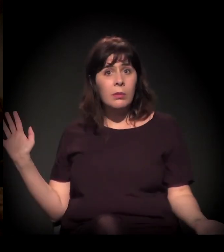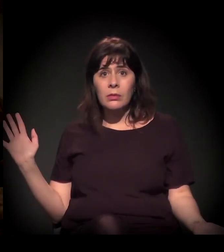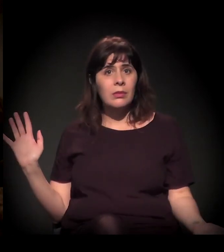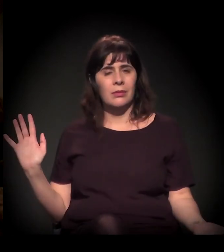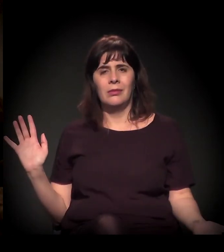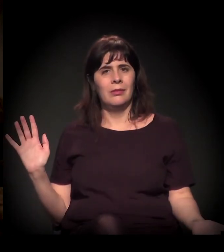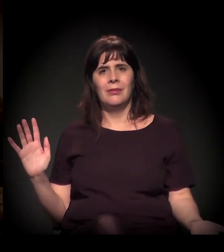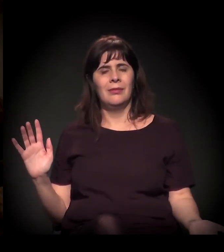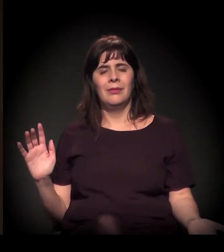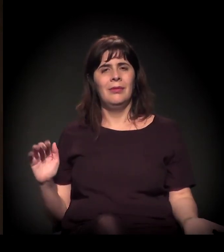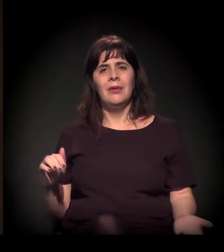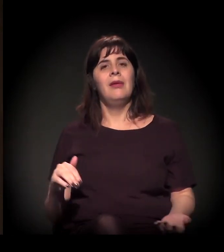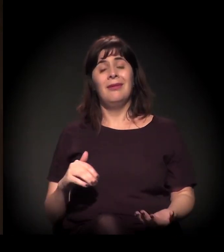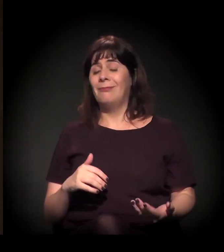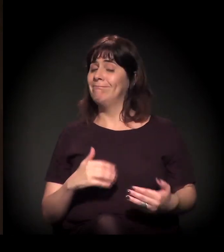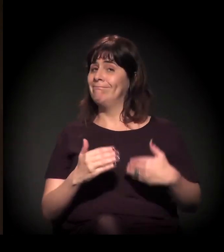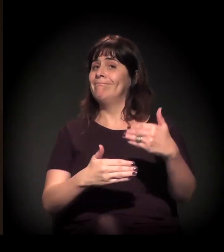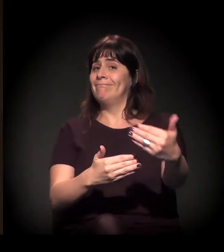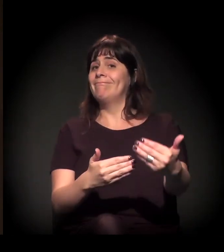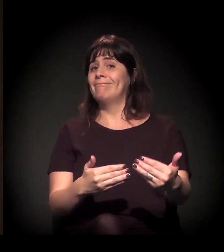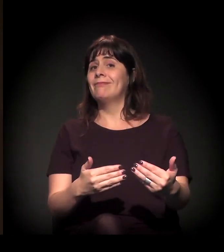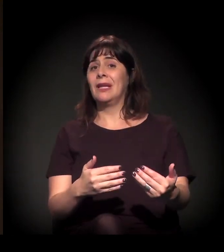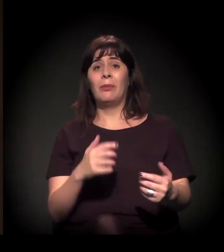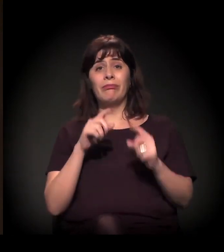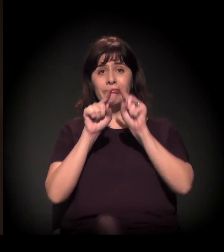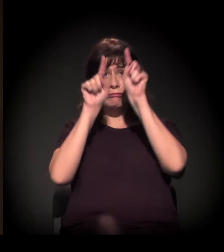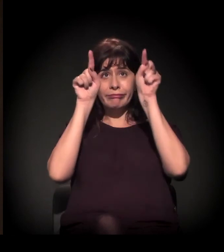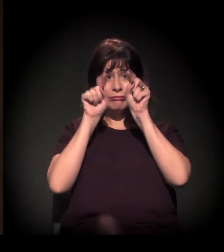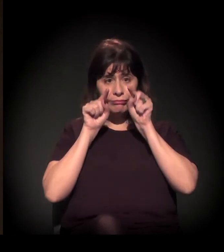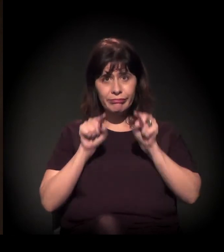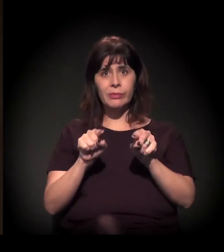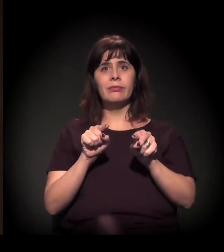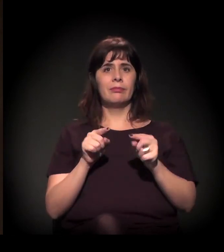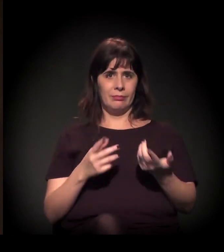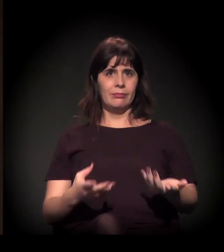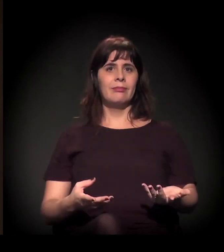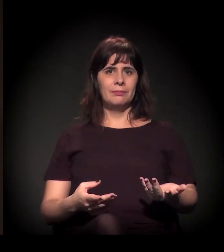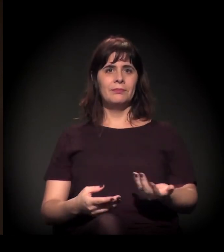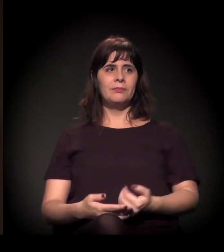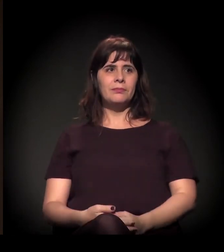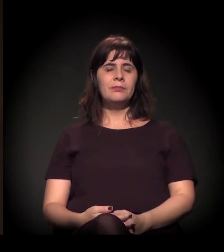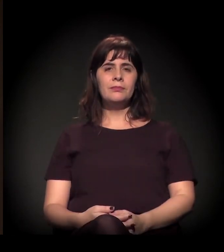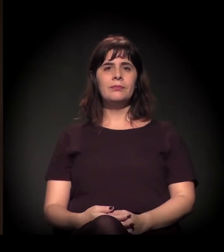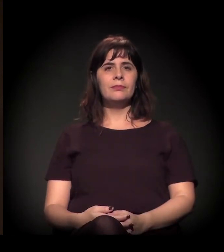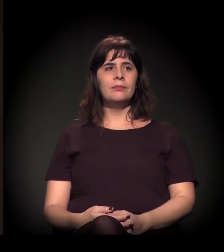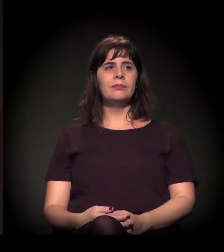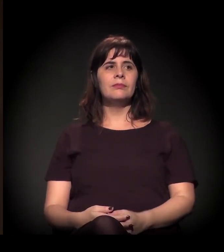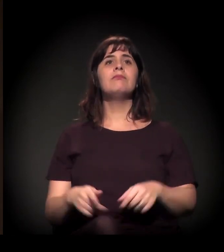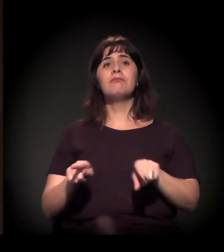Então tudo isso está colocado, está uma grande incógnita nessa conjuntura, do ponto de vista dos partidos.